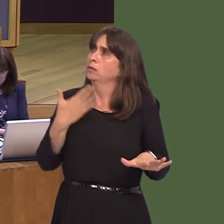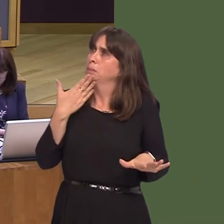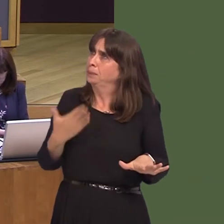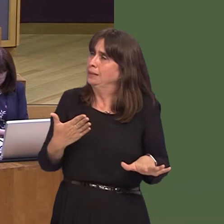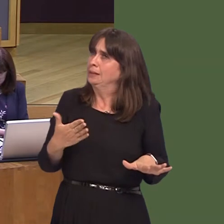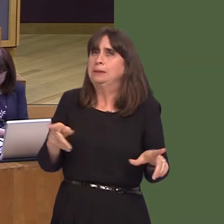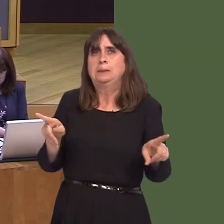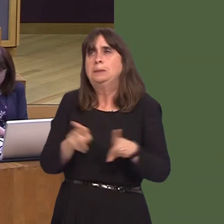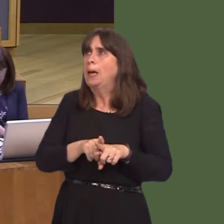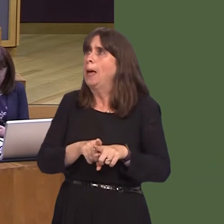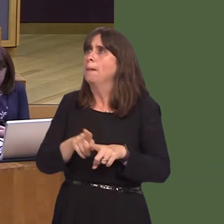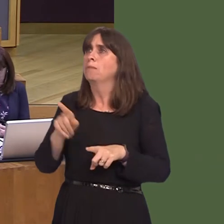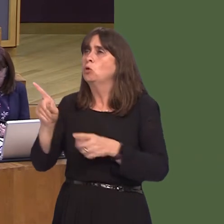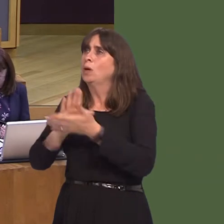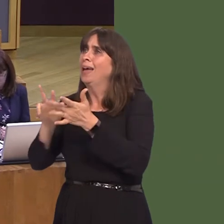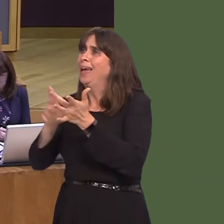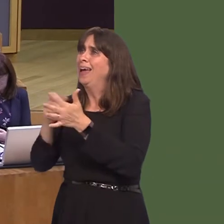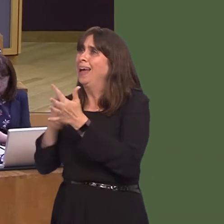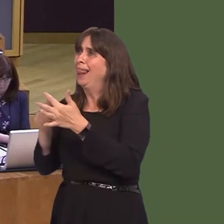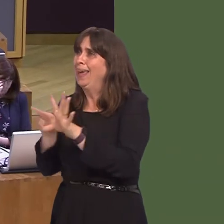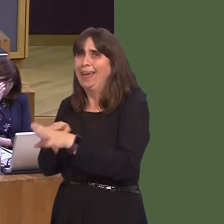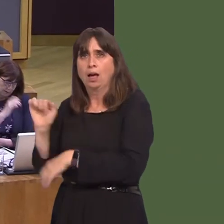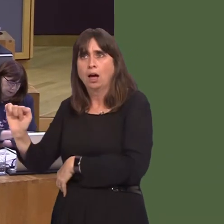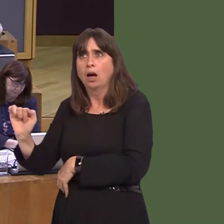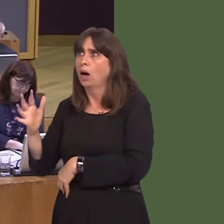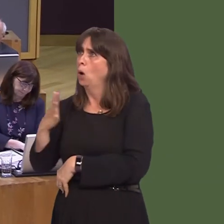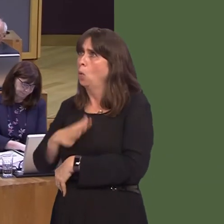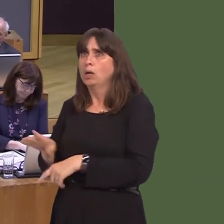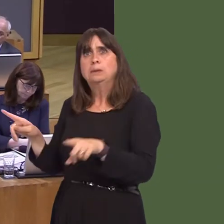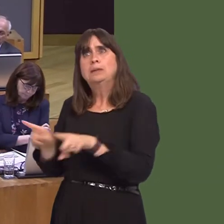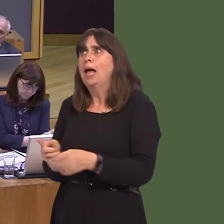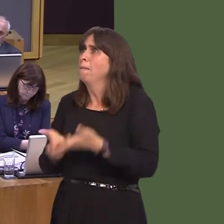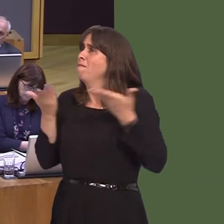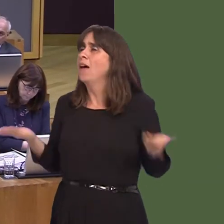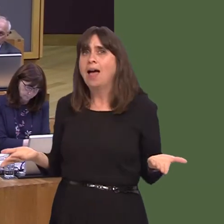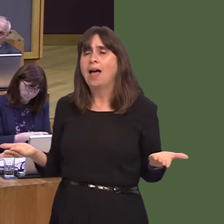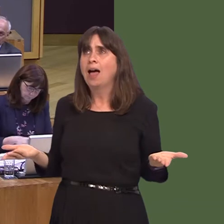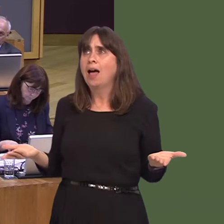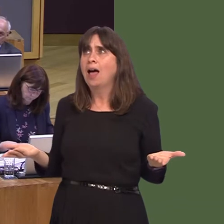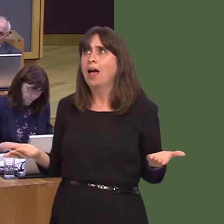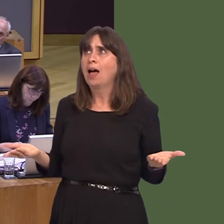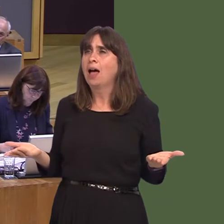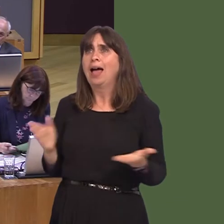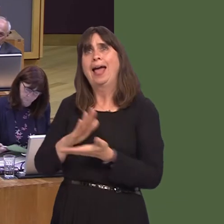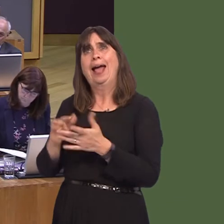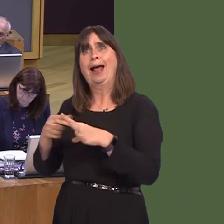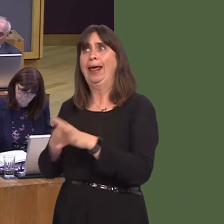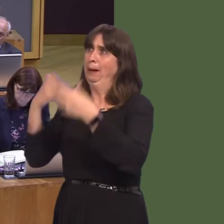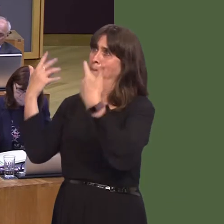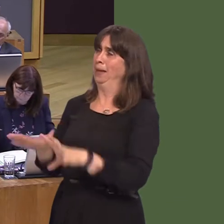in the same way as Hinkley. We're not asking for more than that, but give us the same fair play, the same chwarae teg, as Hinkley has had. Now, it's up to the Conservative Party